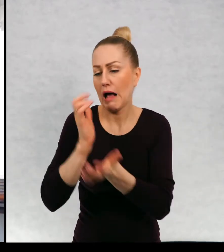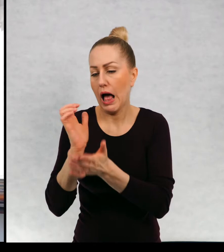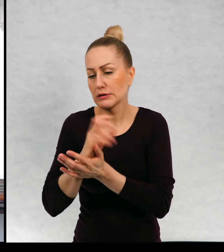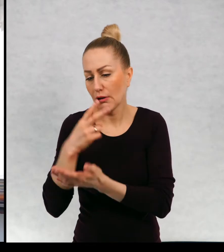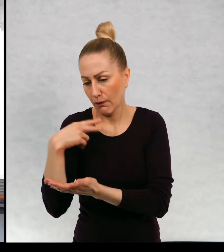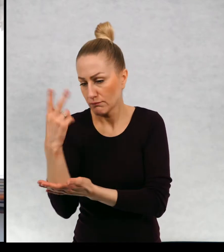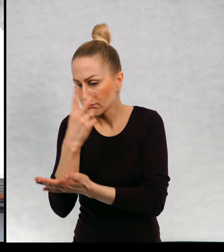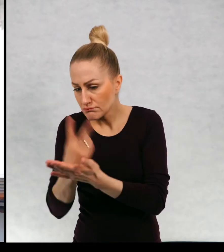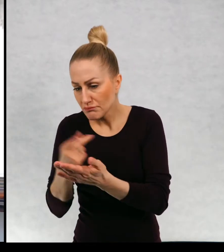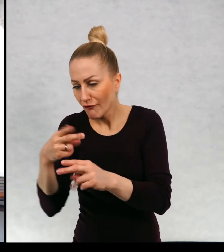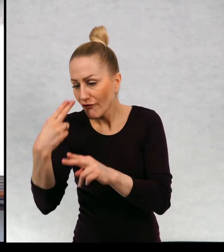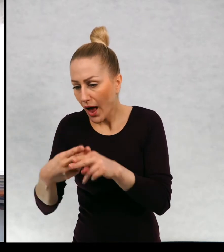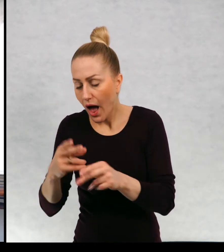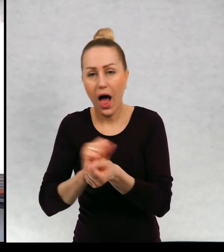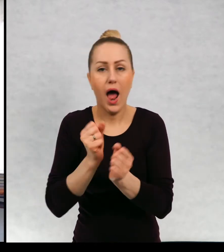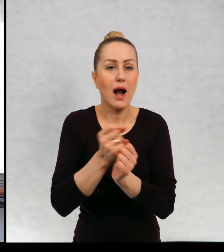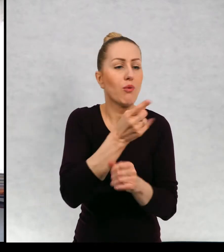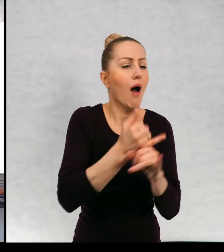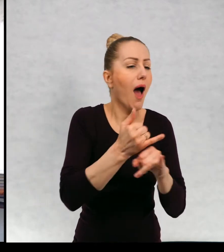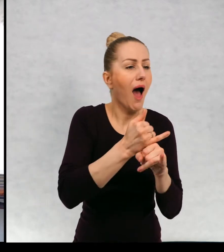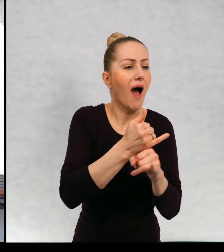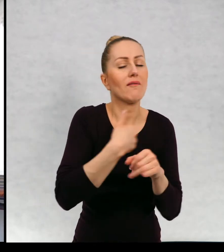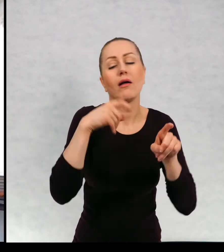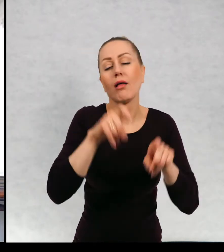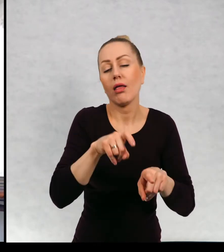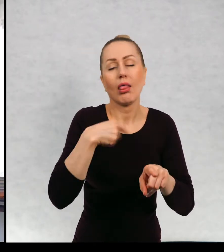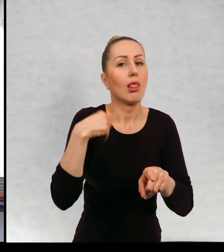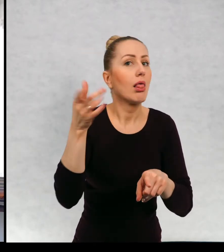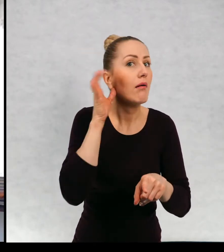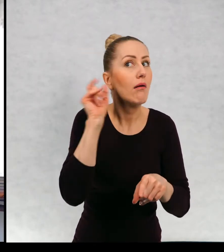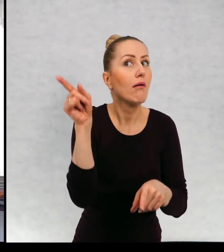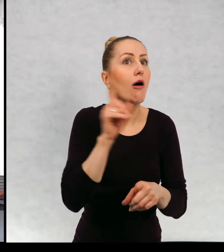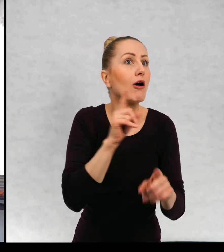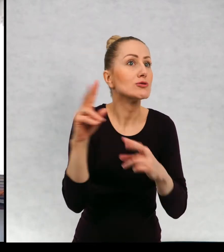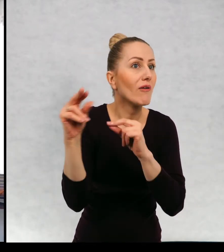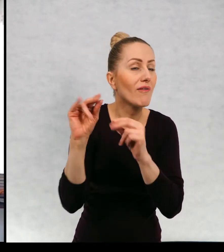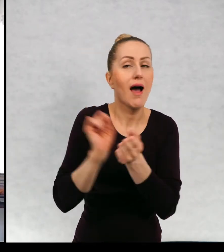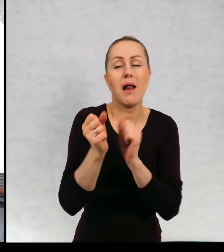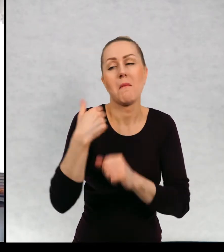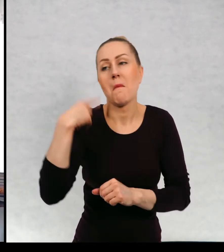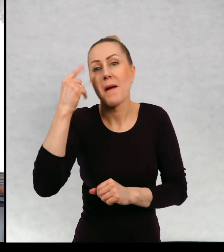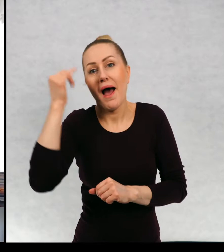w gazecie, może być zasłyszana rozmowa w kawiarni, może być sen.